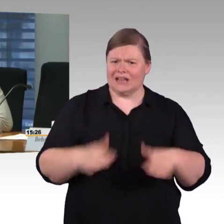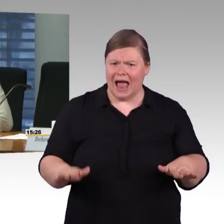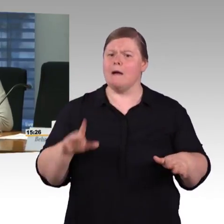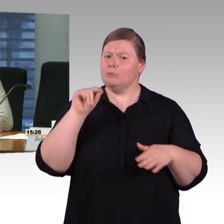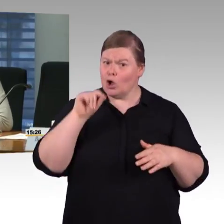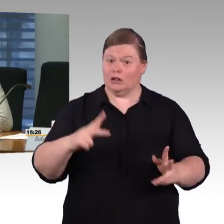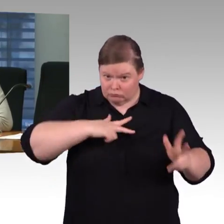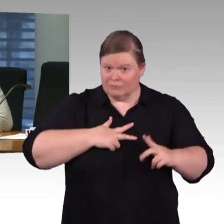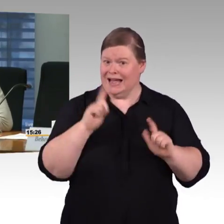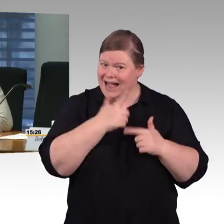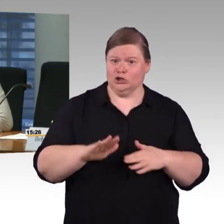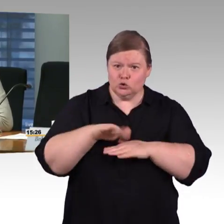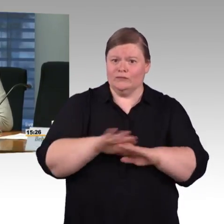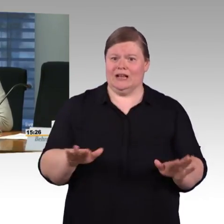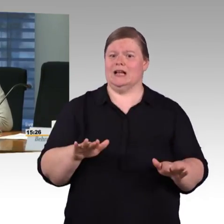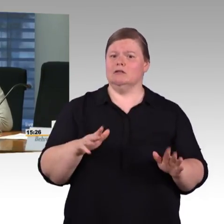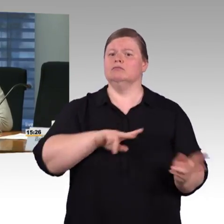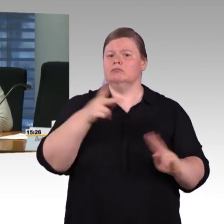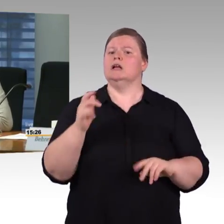und die Live-Nachricht haben will,